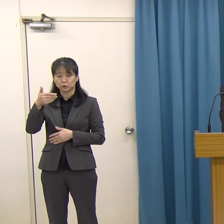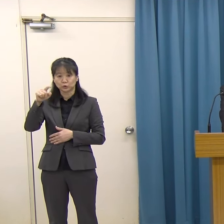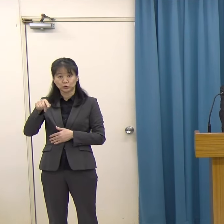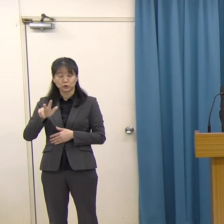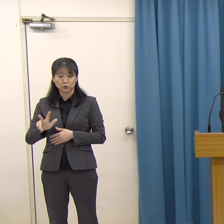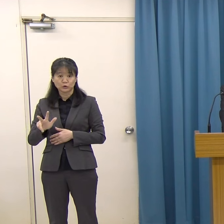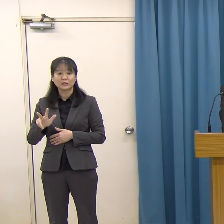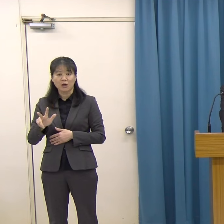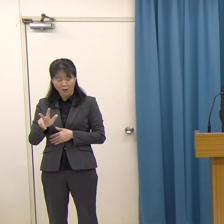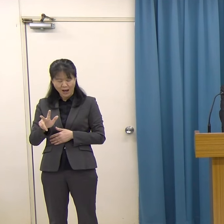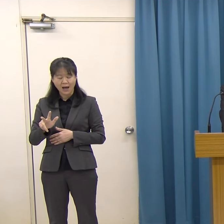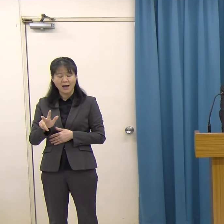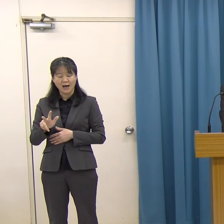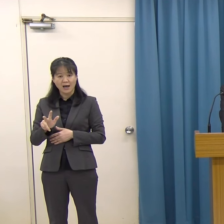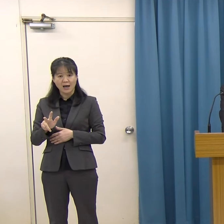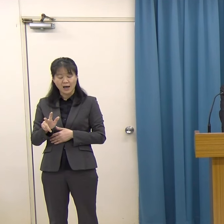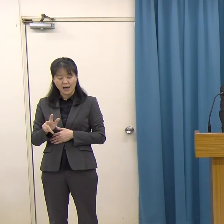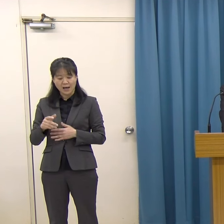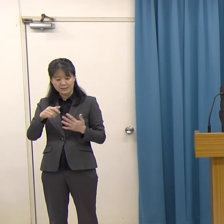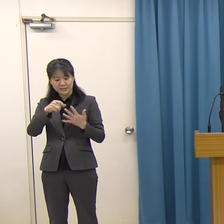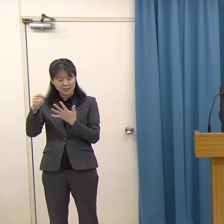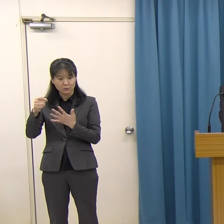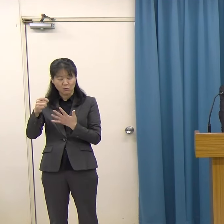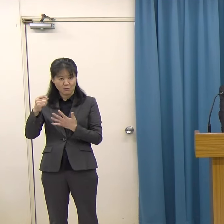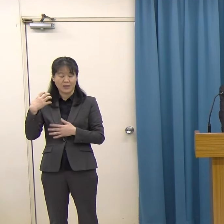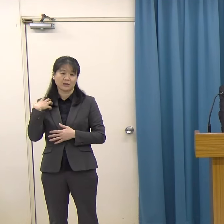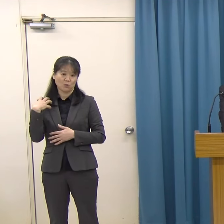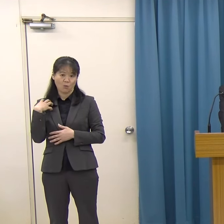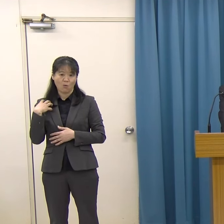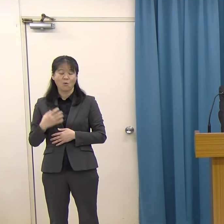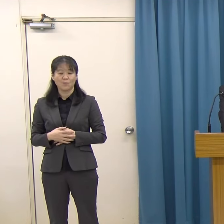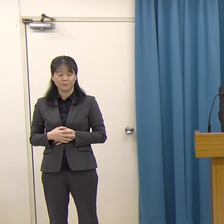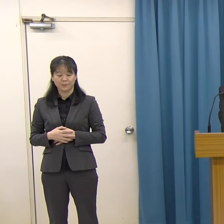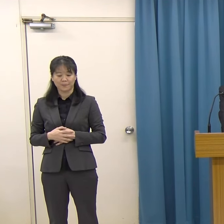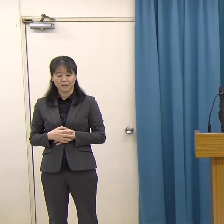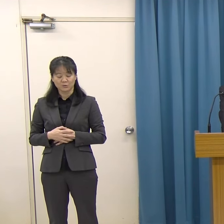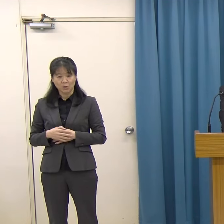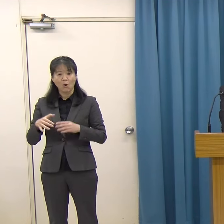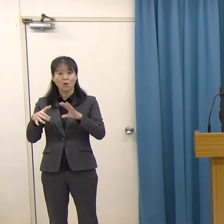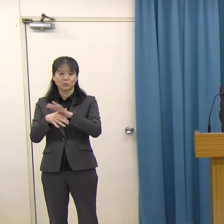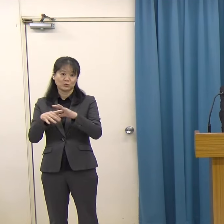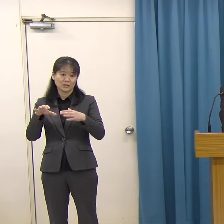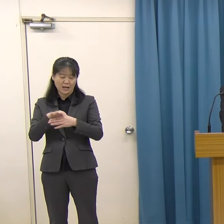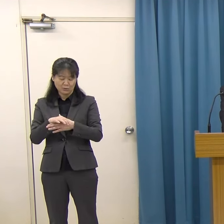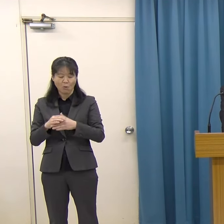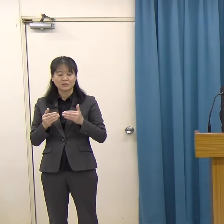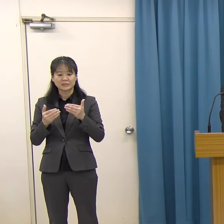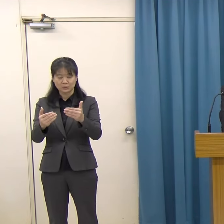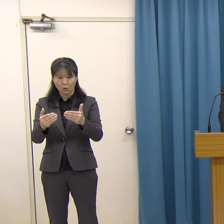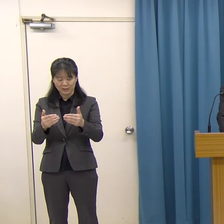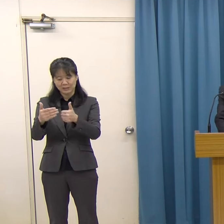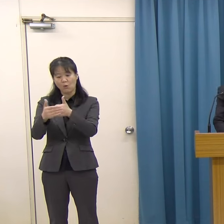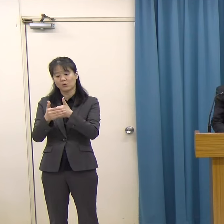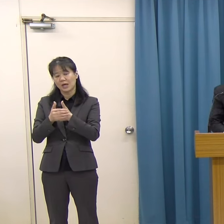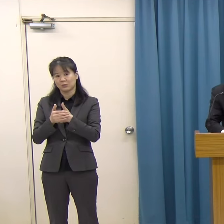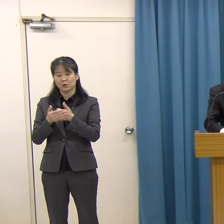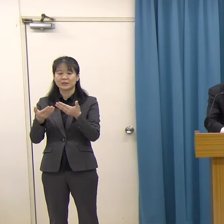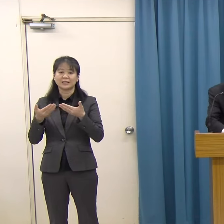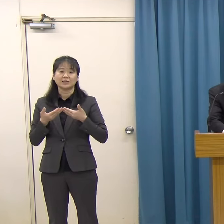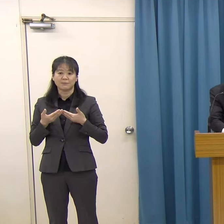後進の育成にも取り組まれていて、本県文化の振興にご貢献をいただいています。